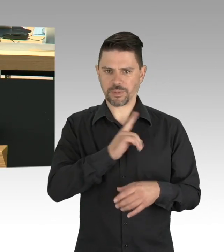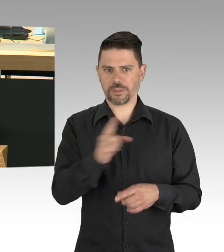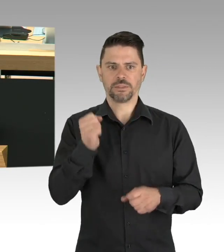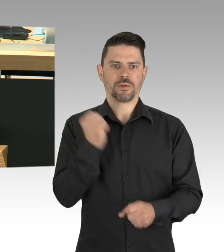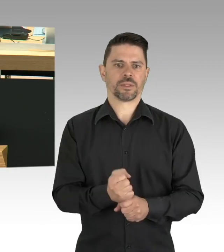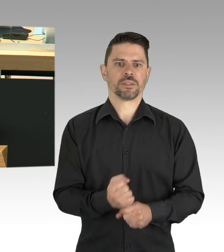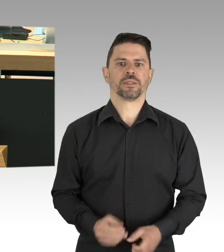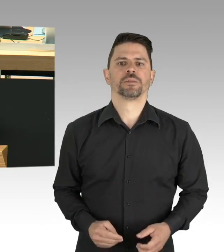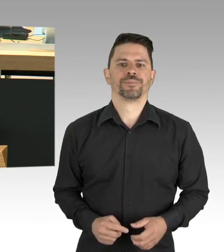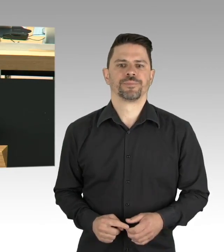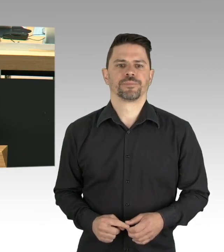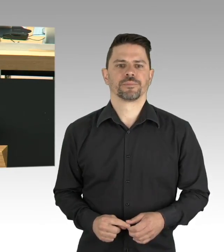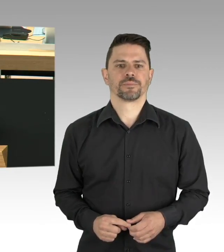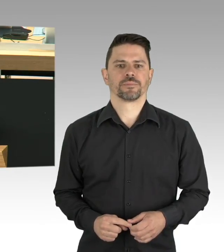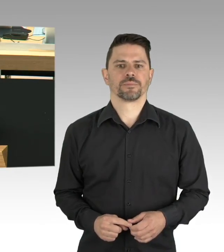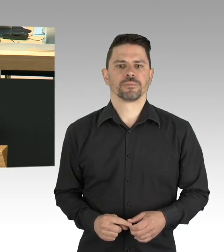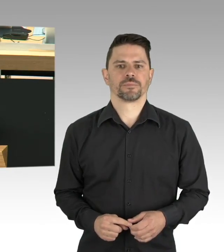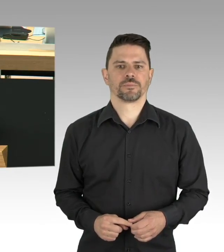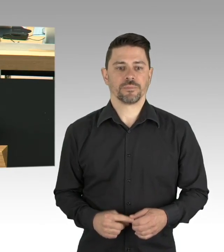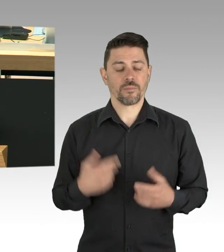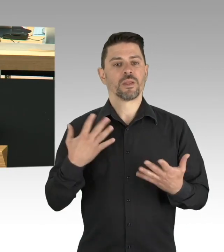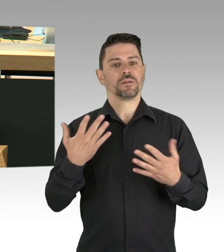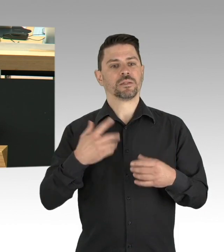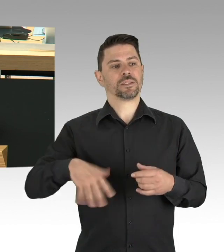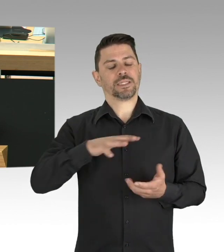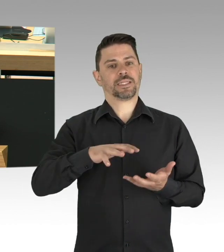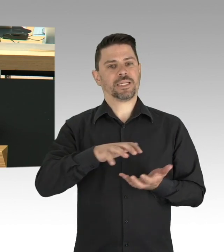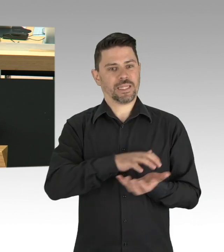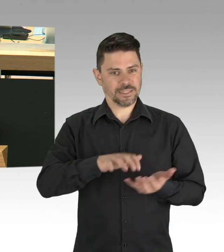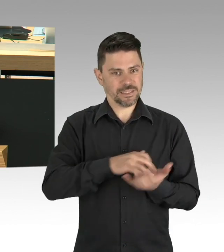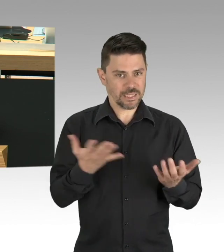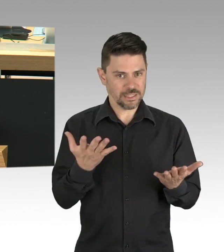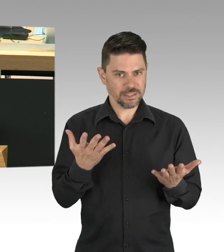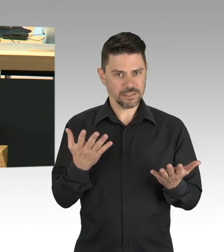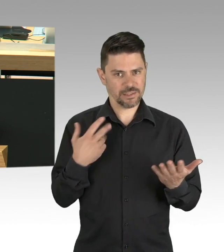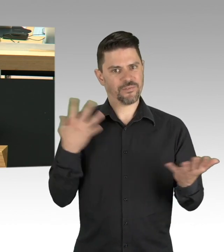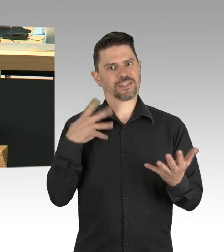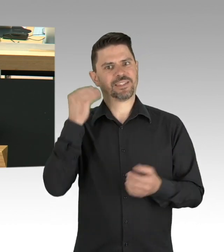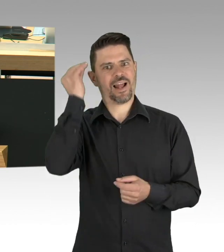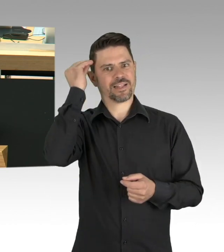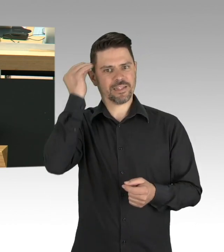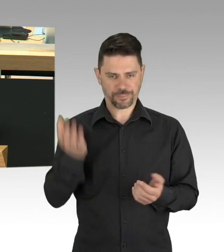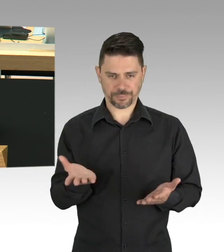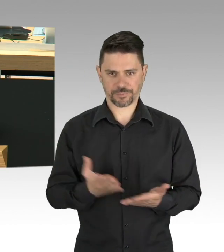Systemrelevant, kein schönes Wort, denn dahinter stehen Menschen. Wir haben schon die Lieferketten für die Versorgung